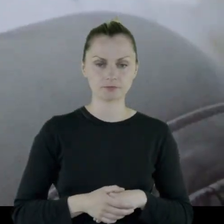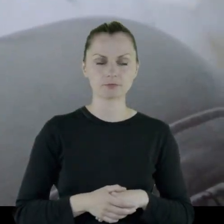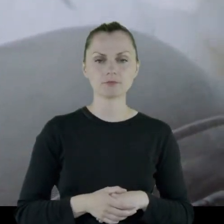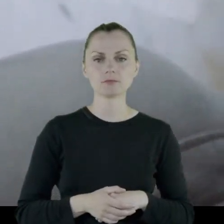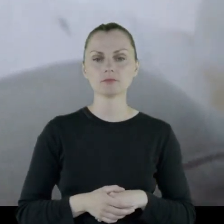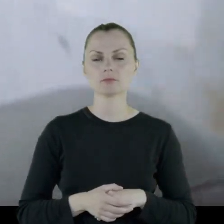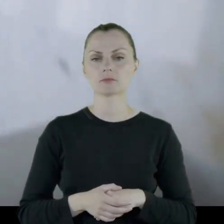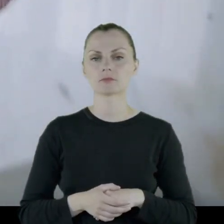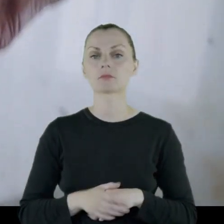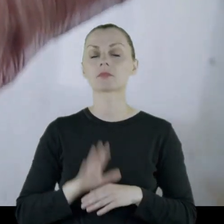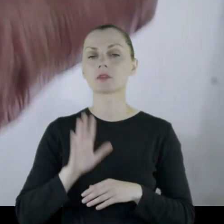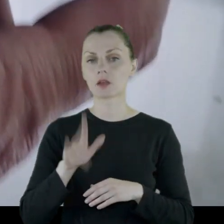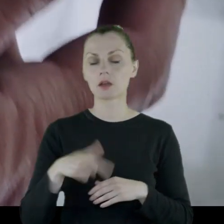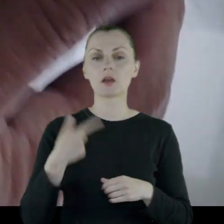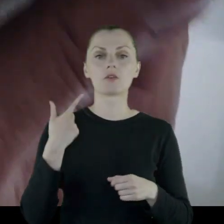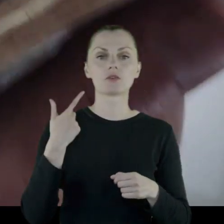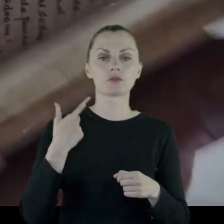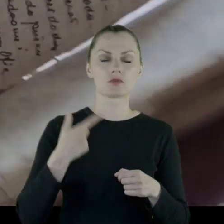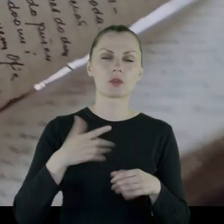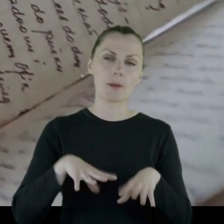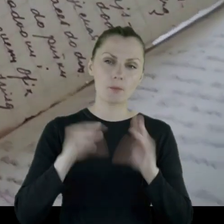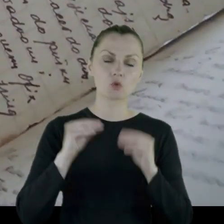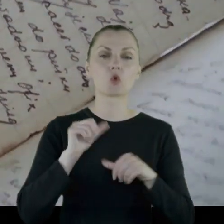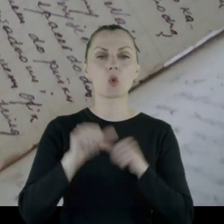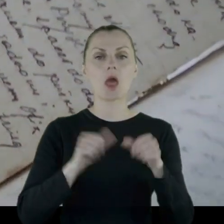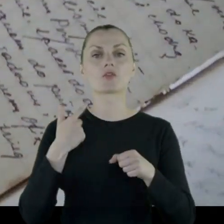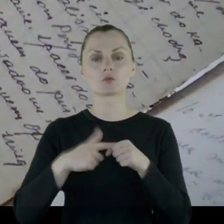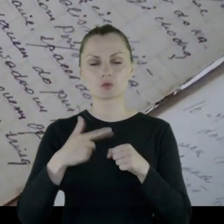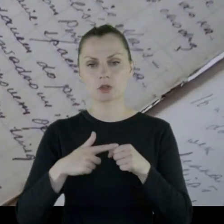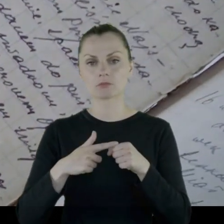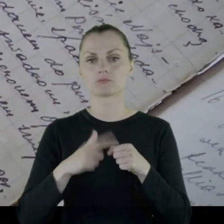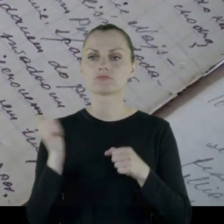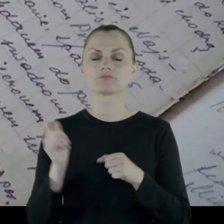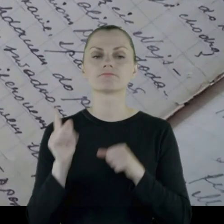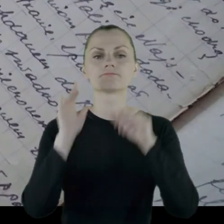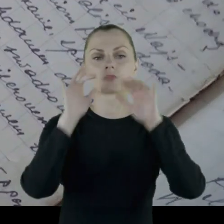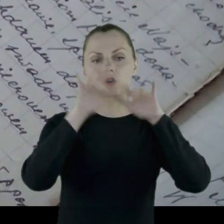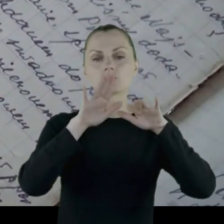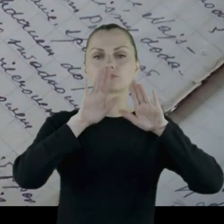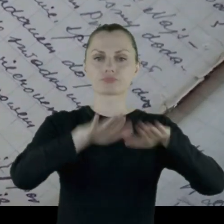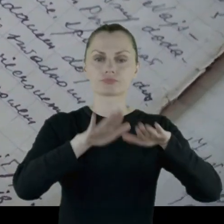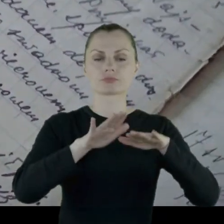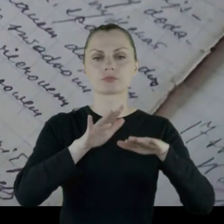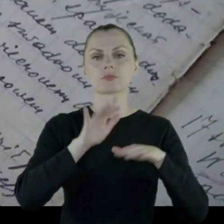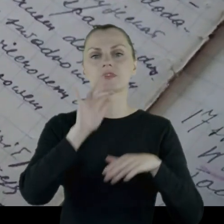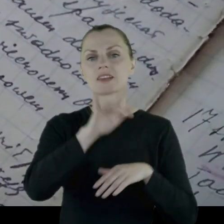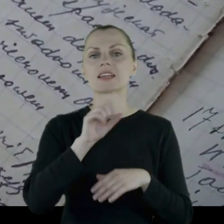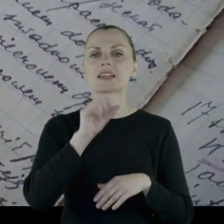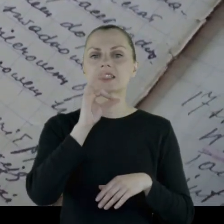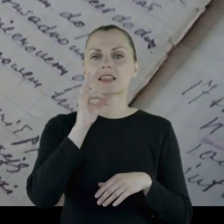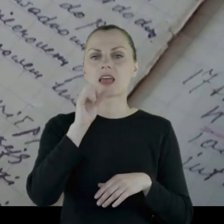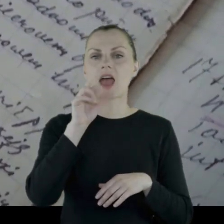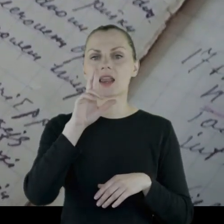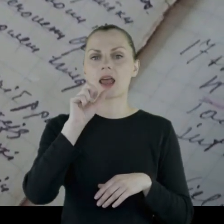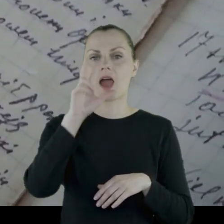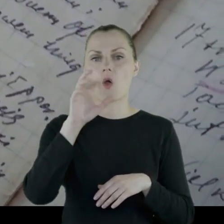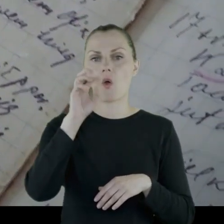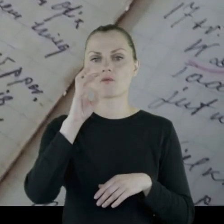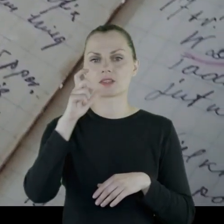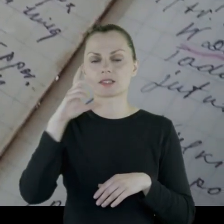Na początku '20 lat osiedla się w Starachowicach.